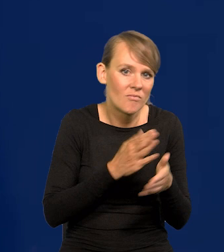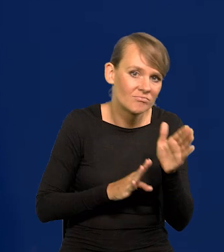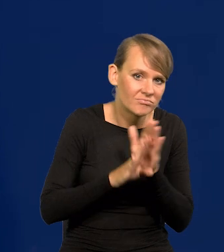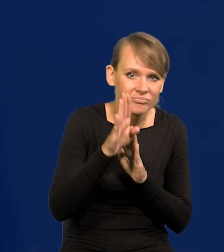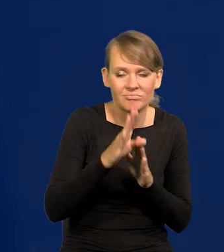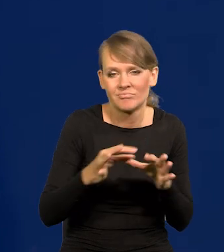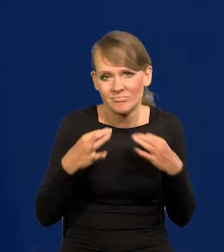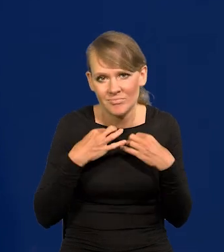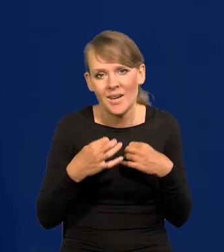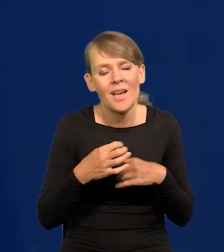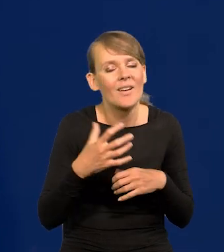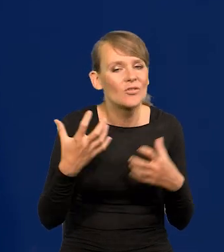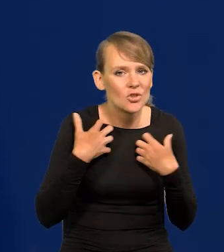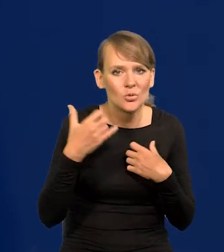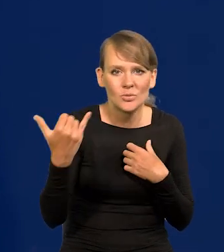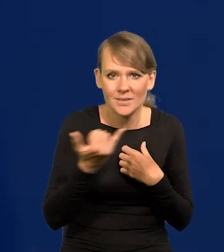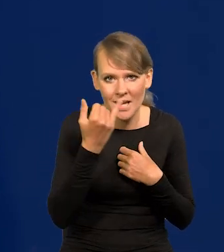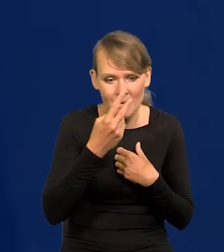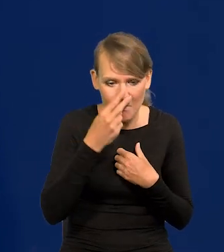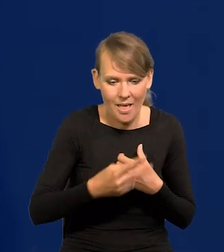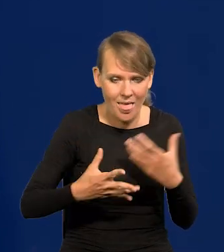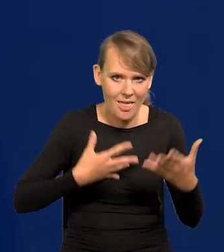W życiu kierujemy się emocjami przede wszystkim. Wy także.